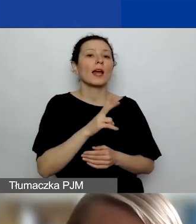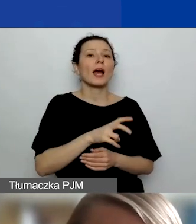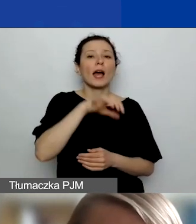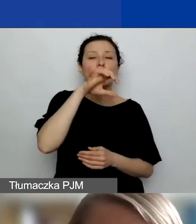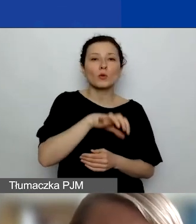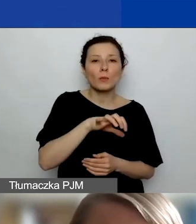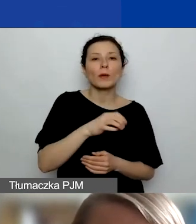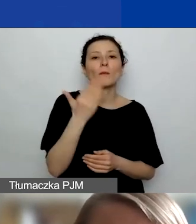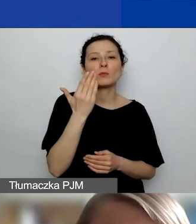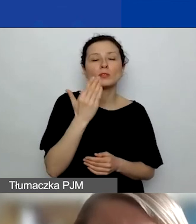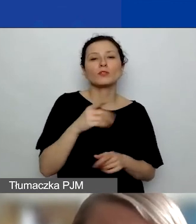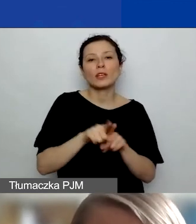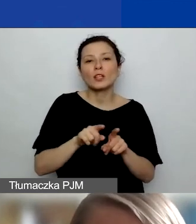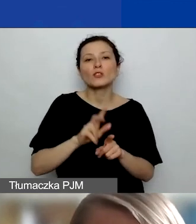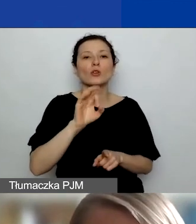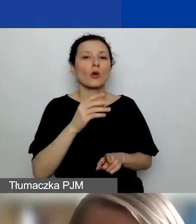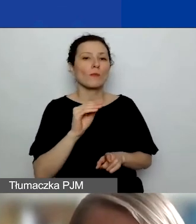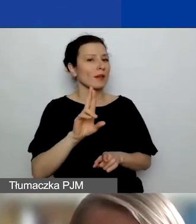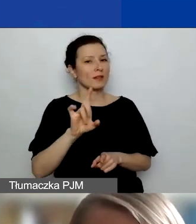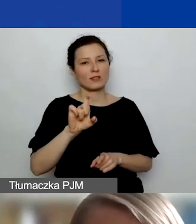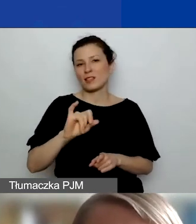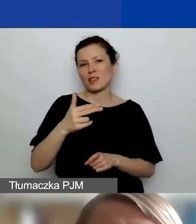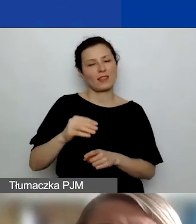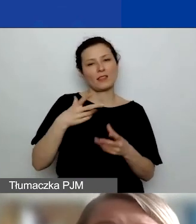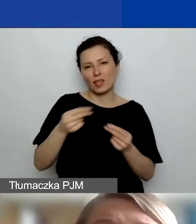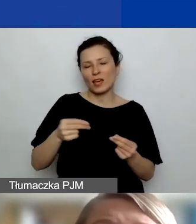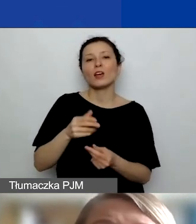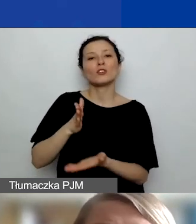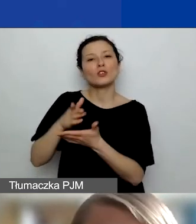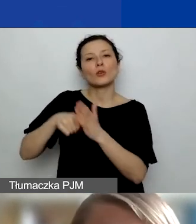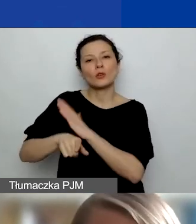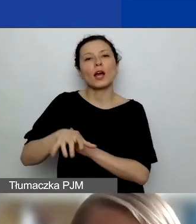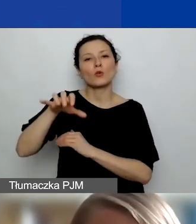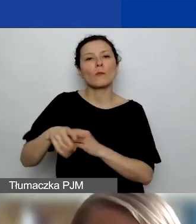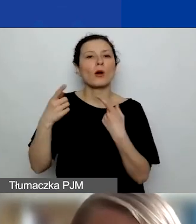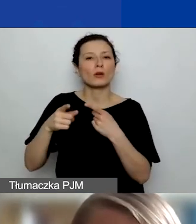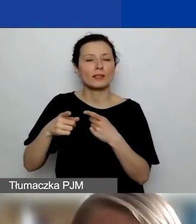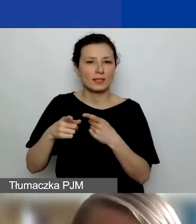Ta część grantu jest zarezerwowana tylko dla organizacji społecznych. Ważna rzecz dotycząca